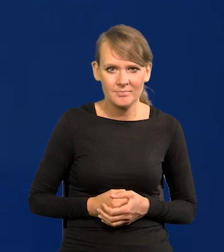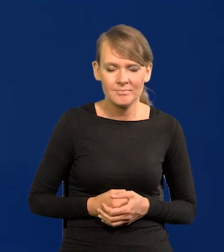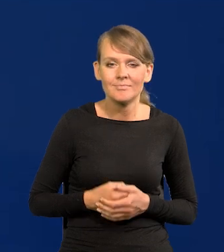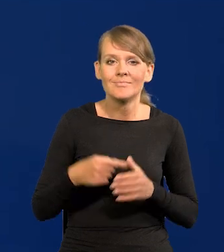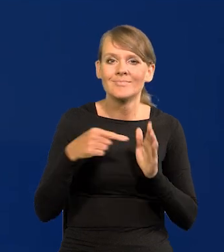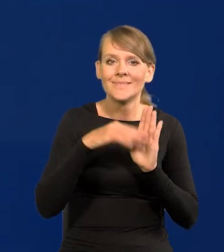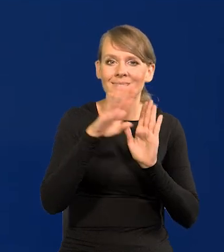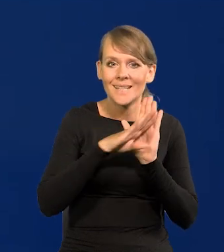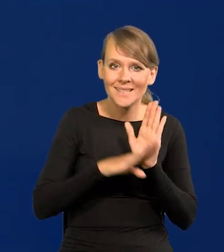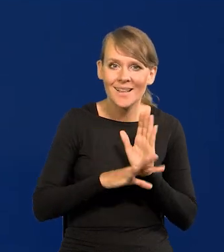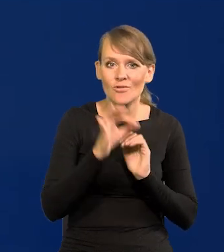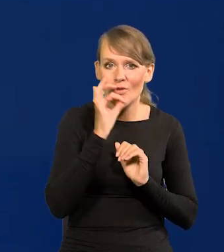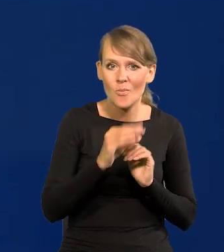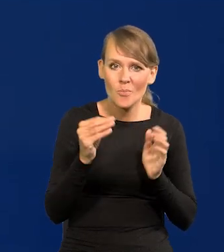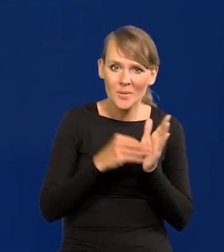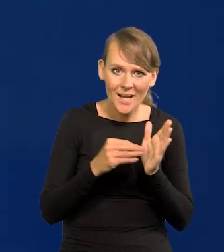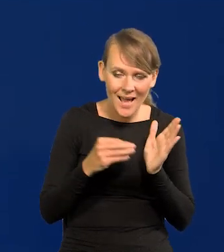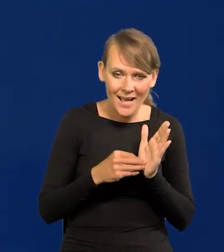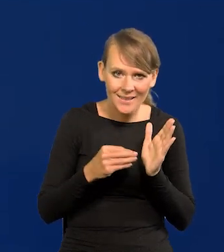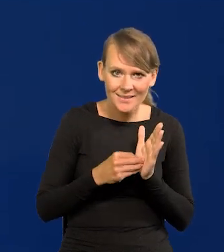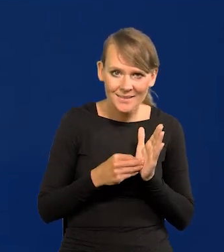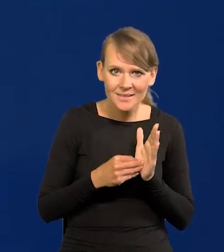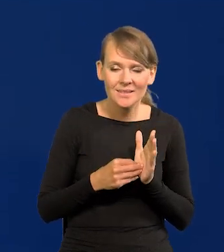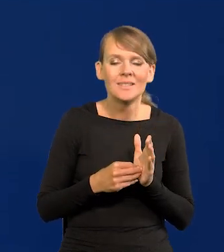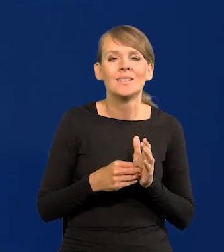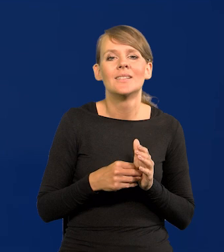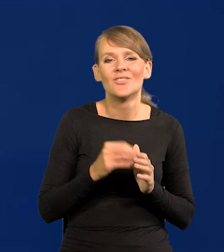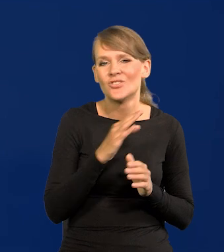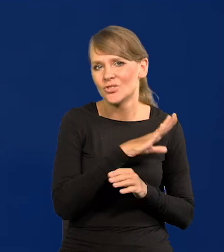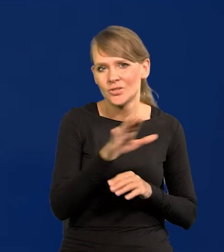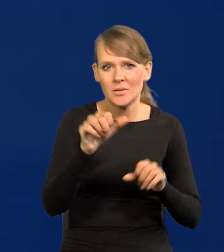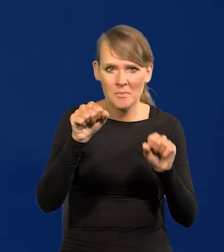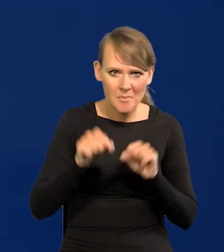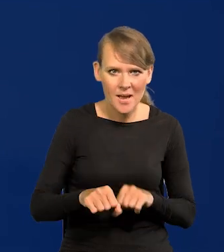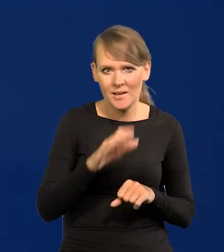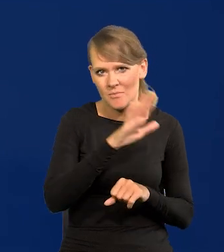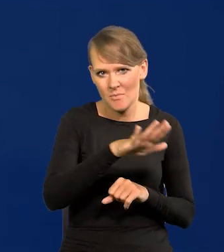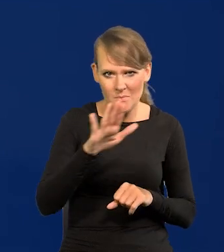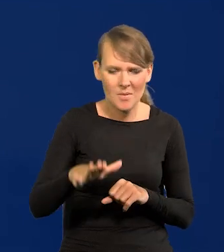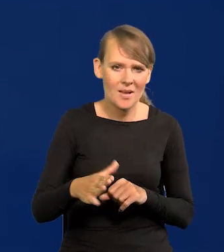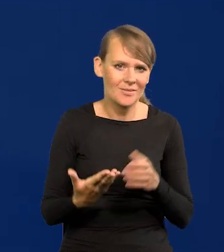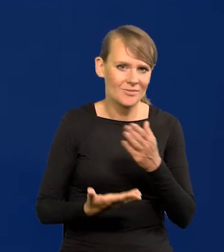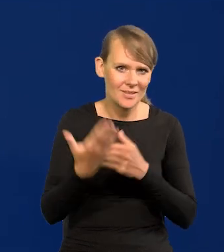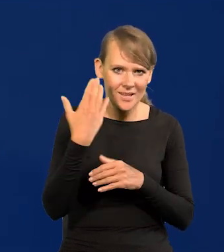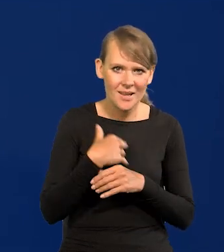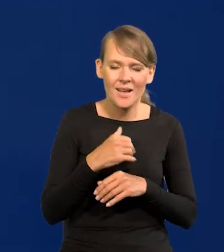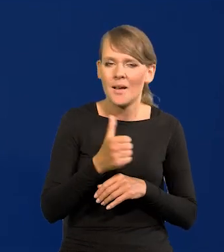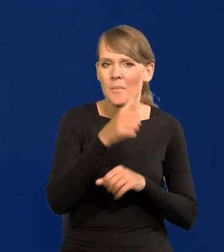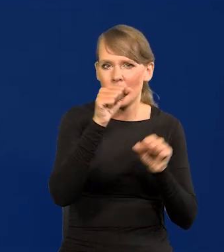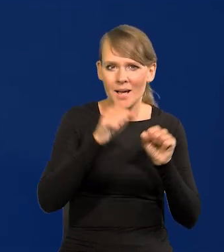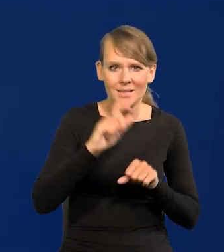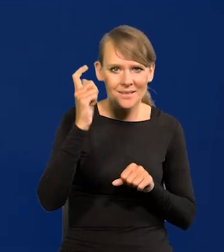Te zasady dobrych praktyk dobrej praktyki we wszystkich bankach istnieją od czasów najpierw banku centralnym Anglii,